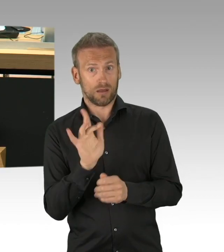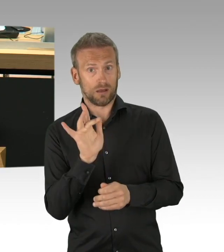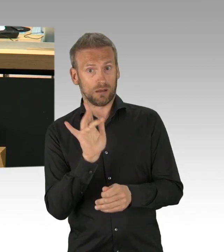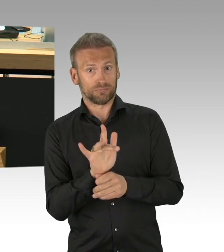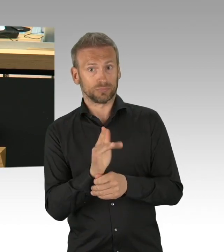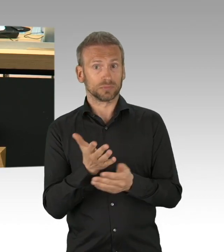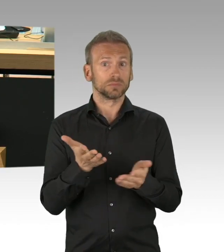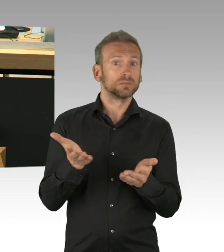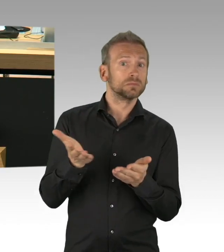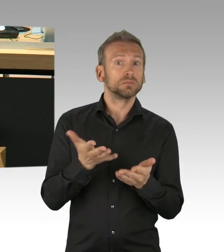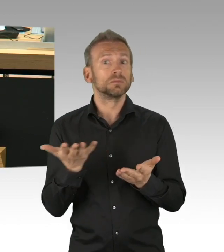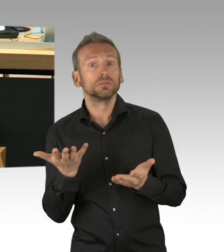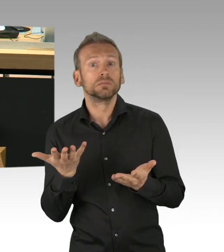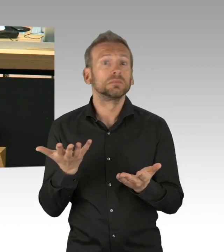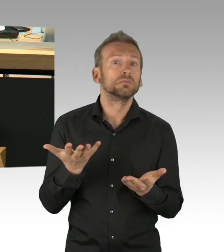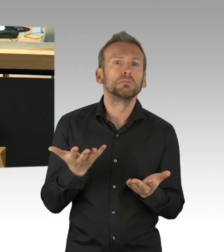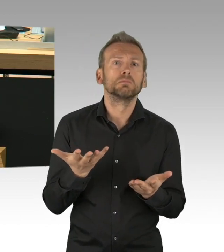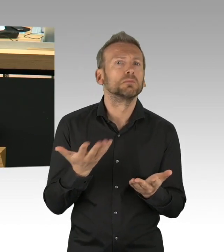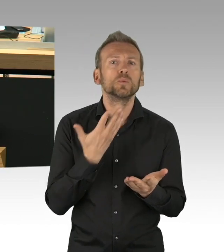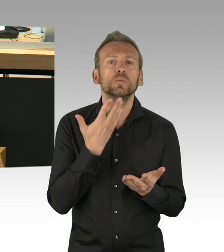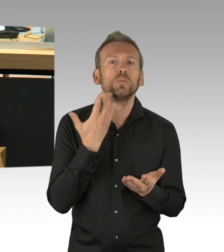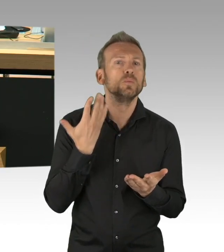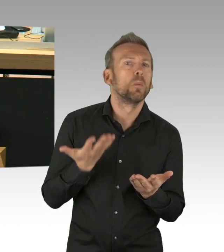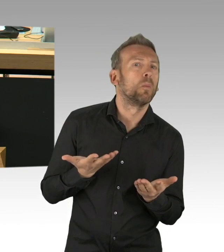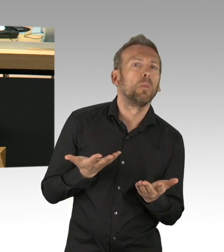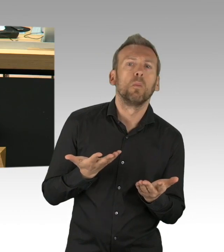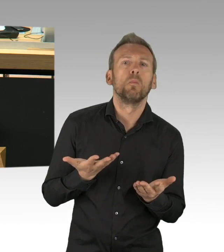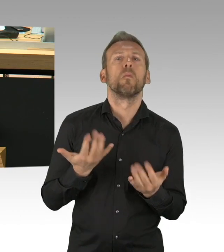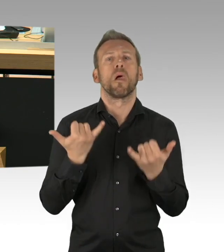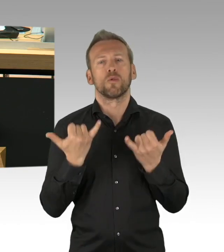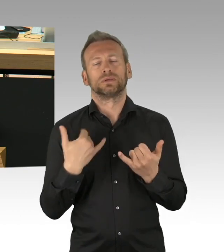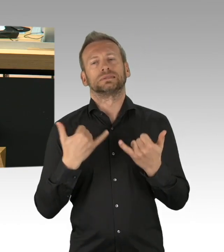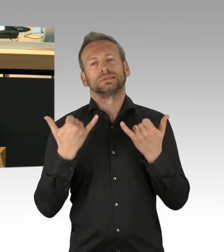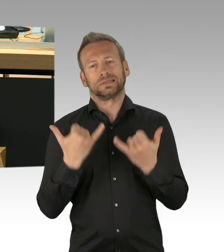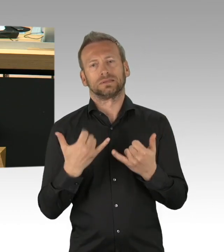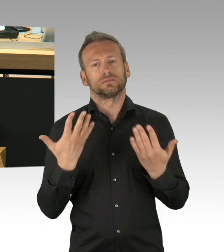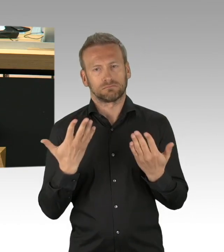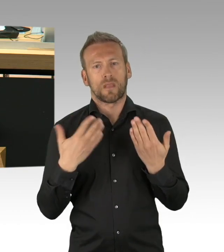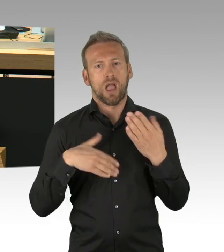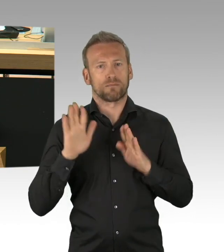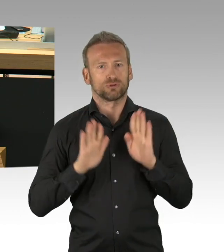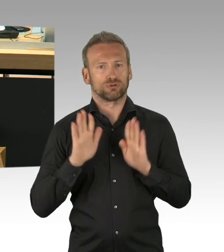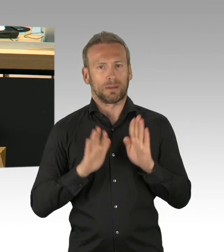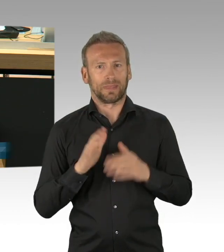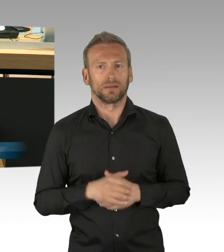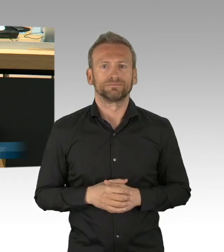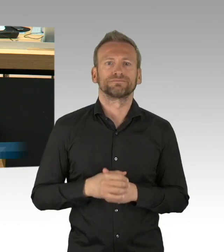dass Sie hier etwas sagen zu dem dieses Haus mit Ausnahme der AfD, die hat sich dazu bisher nicht zu Wort gemeldet,